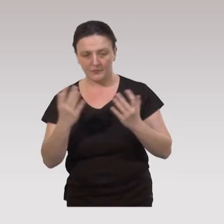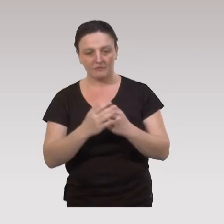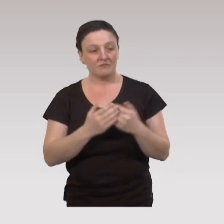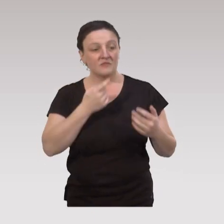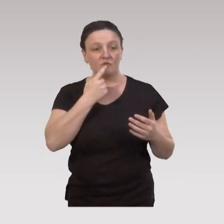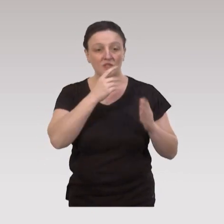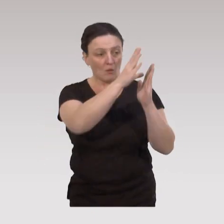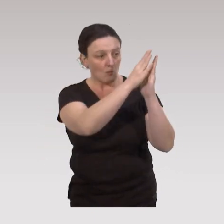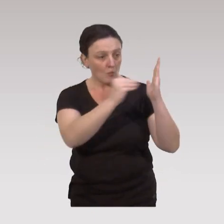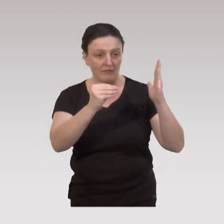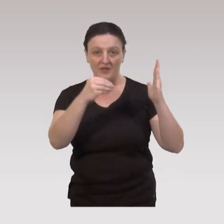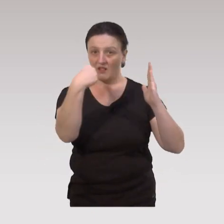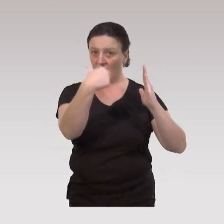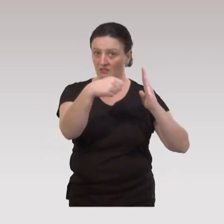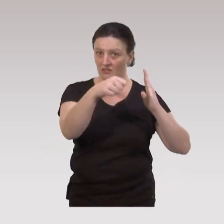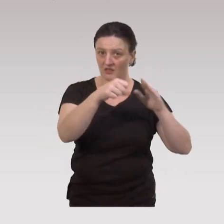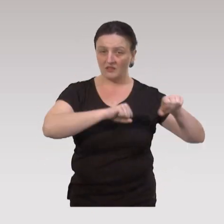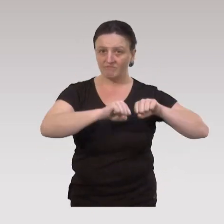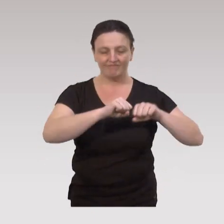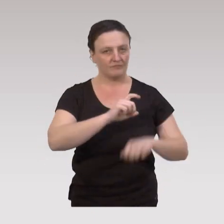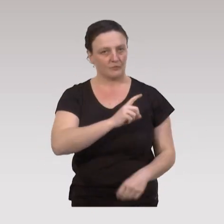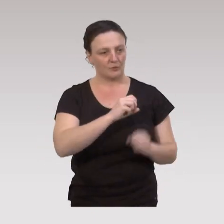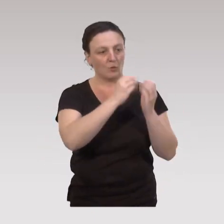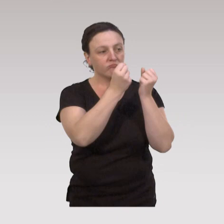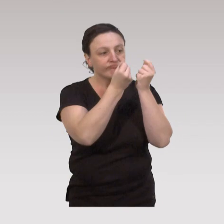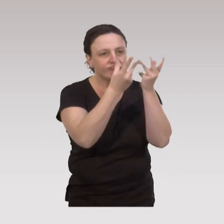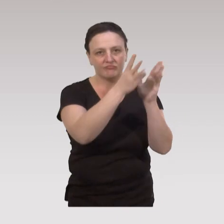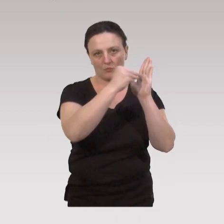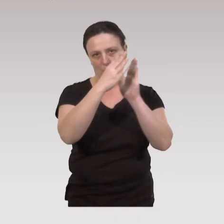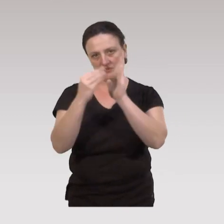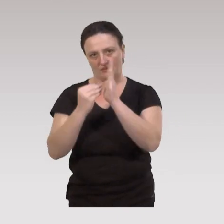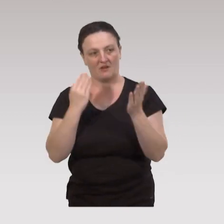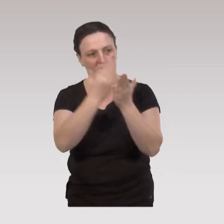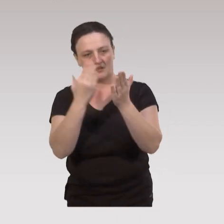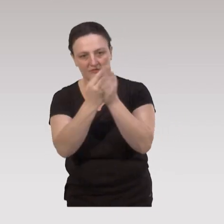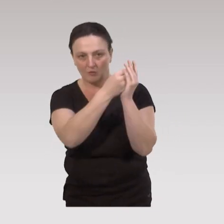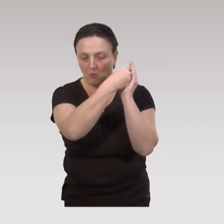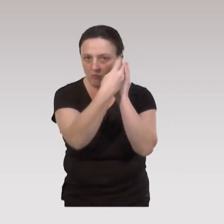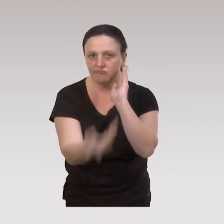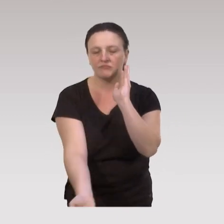on est plus sur une modalité d’action unique, mais sur des modalités d’interventions plurielles.